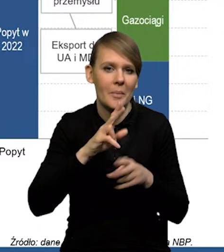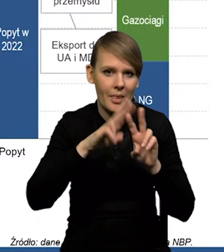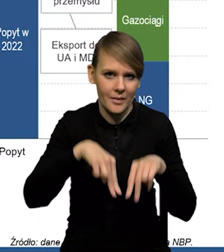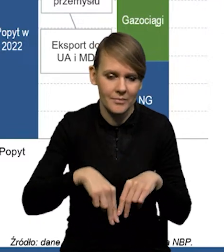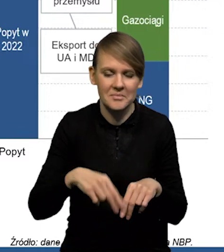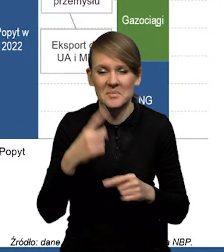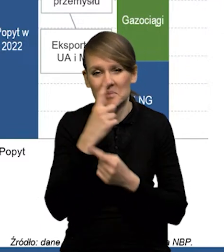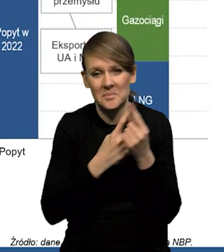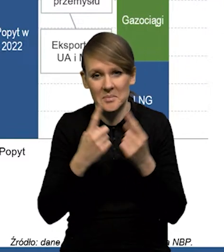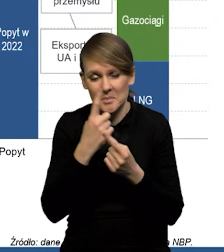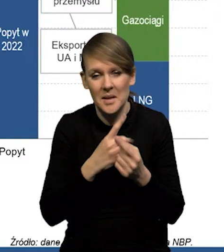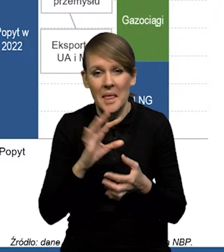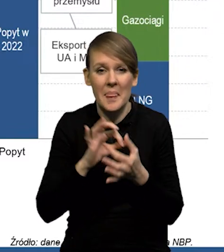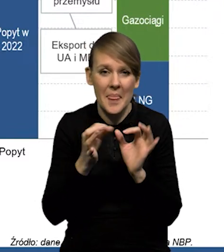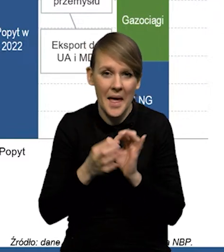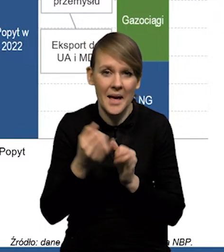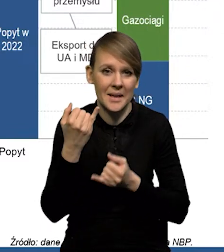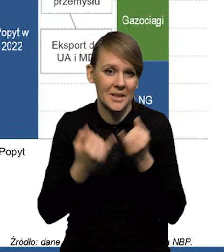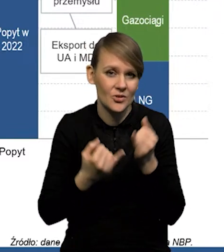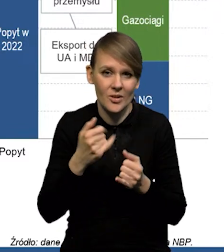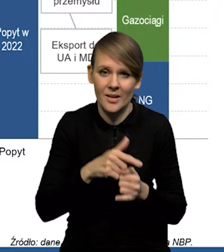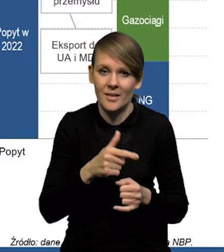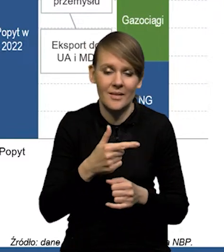Także wydaje się, że jeżeli nawet taka nierównowaga będzie,